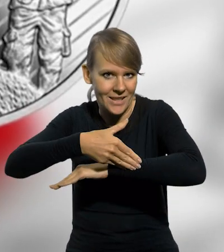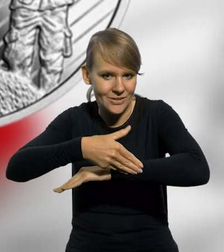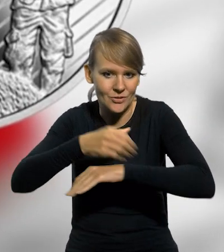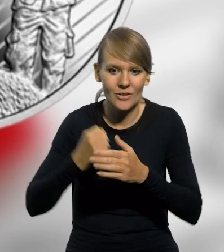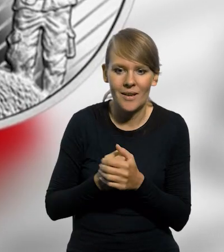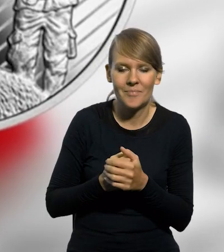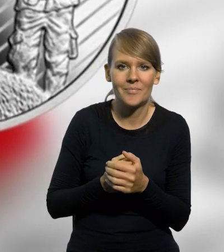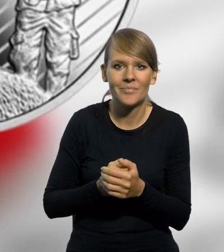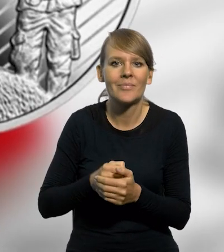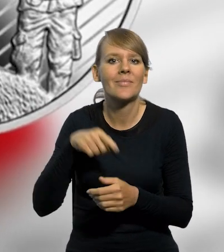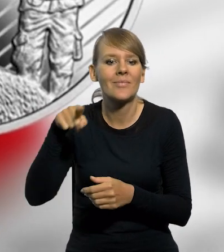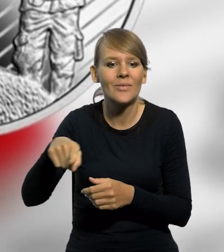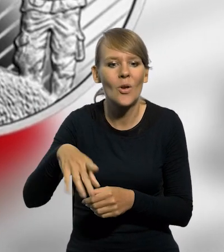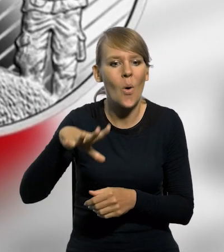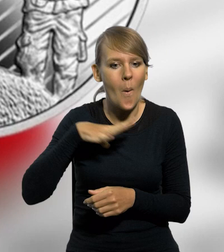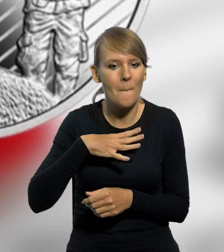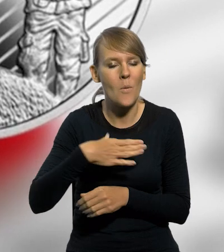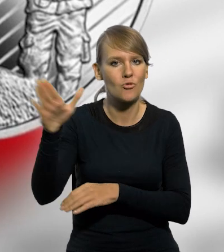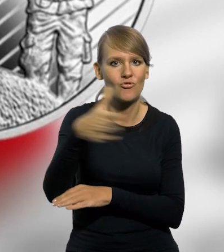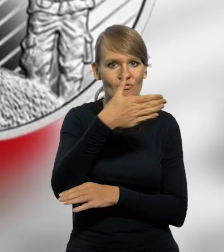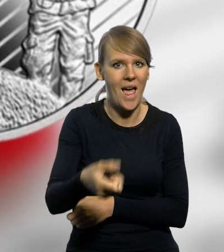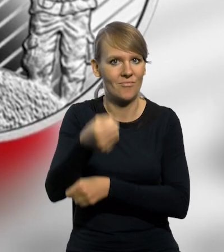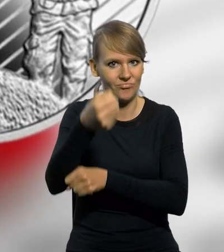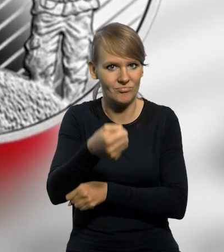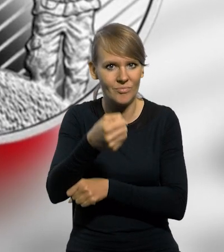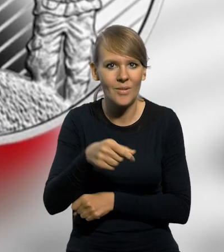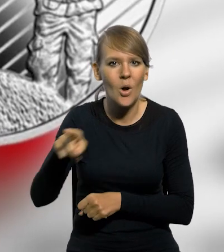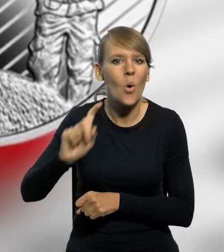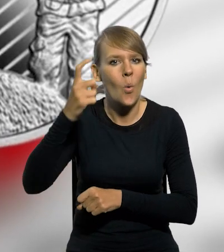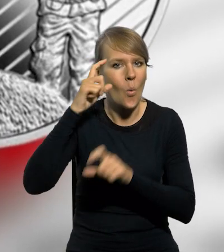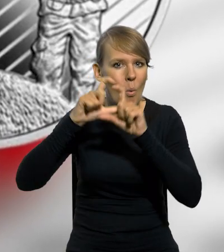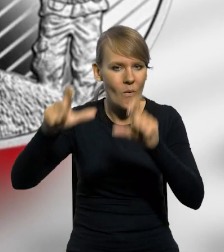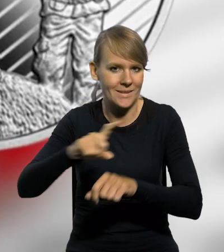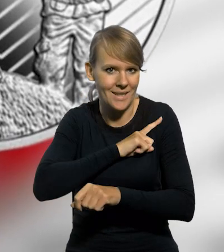występujących w składzie pocztu sztandarowego ze sztandarem Komendy Głównej Straży Granicznej.